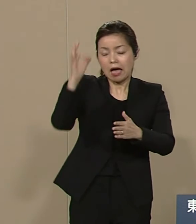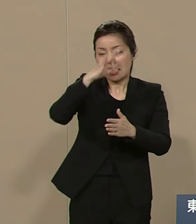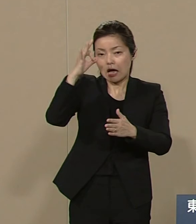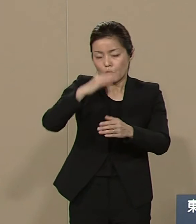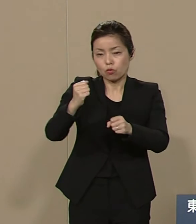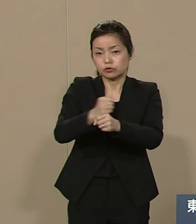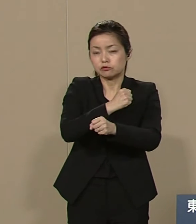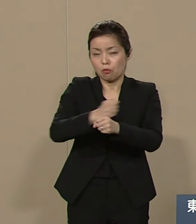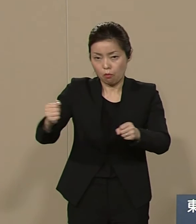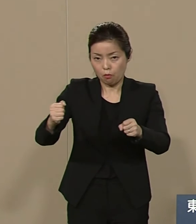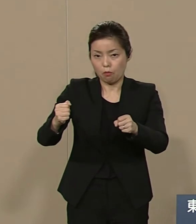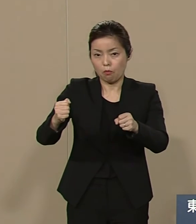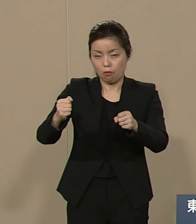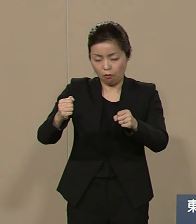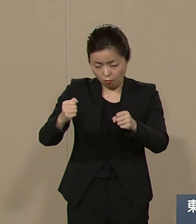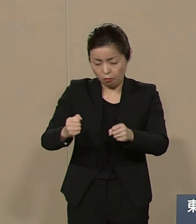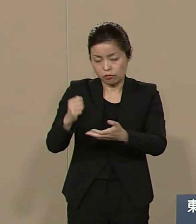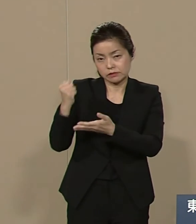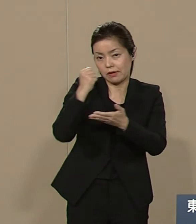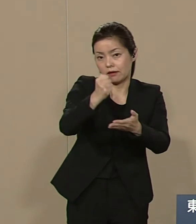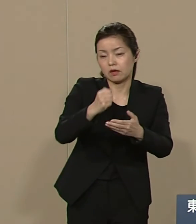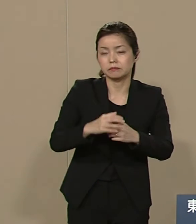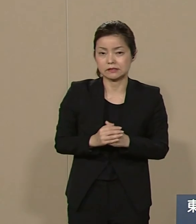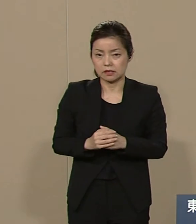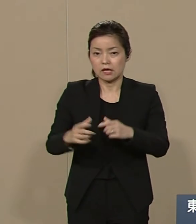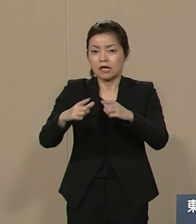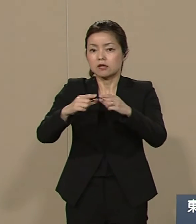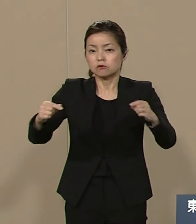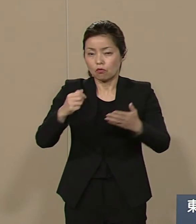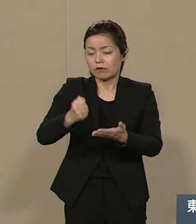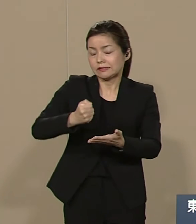そうすることで 日本には いくらでも財源化しうる資産が